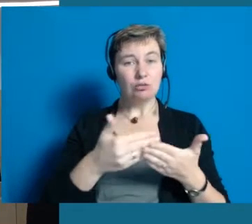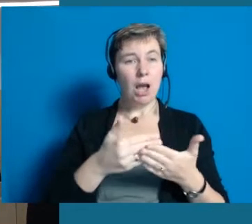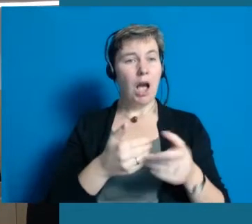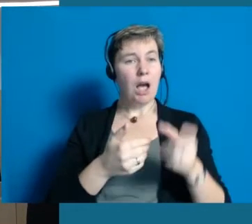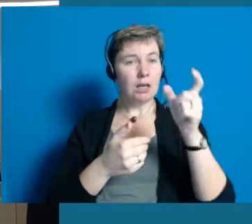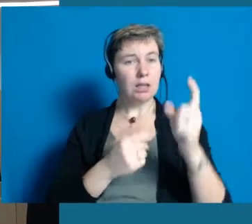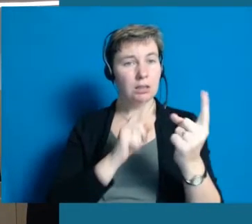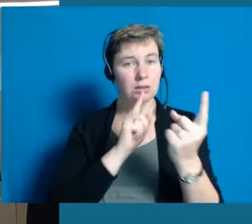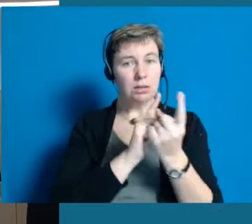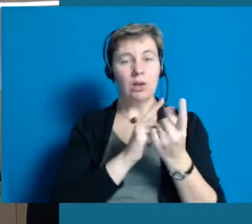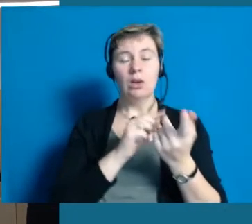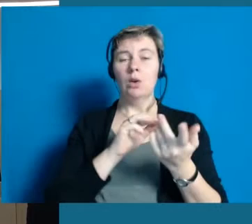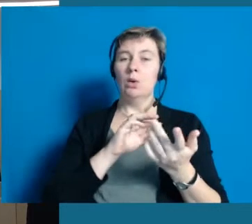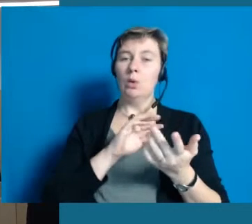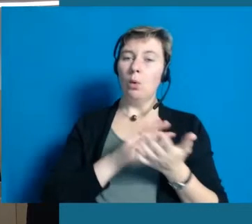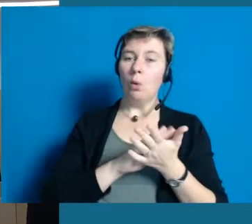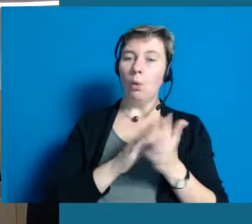und dort wirklich die sogenannte Leichte Sprache,